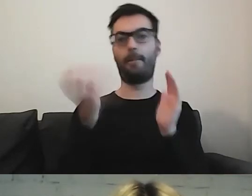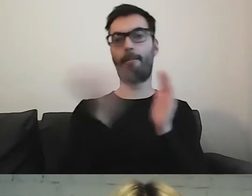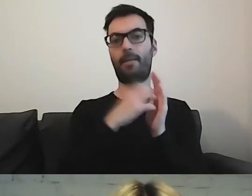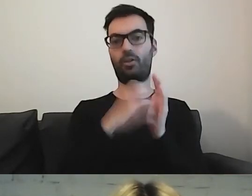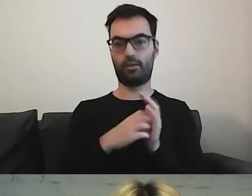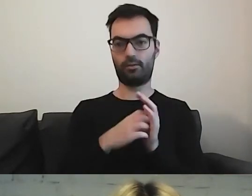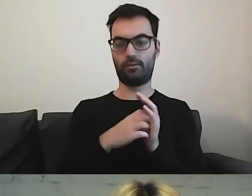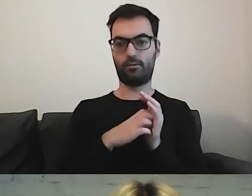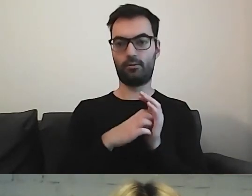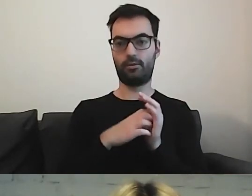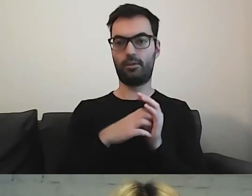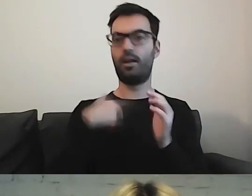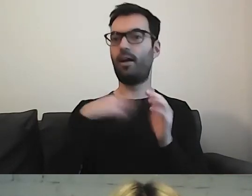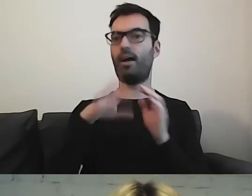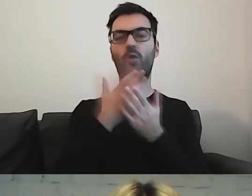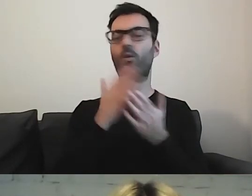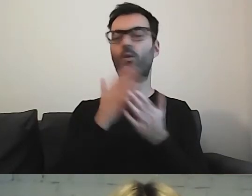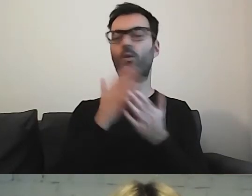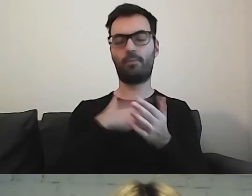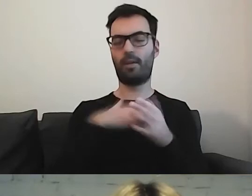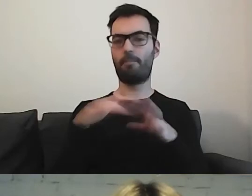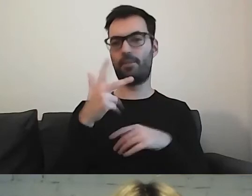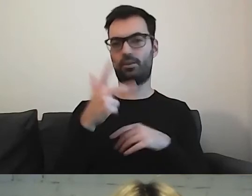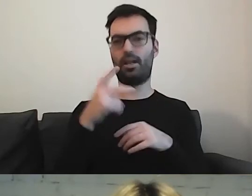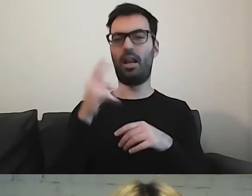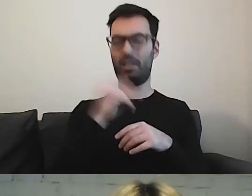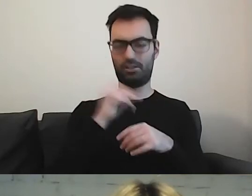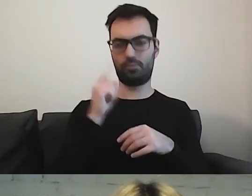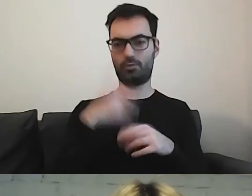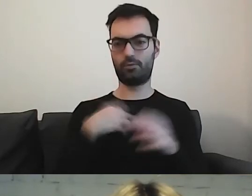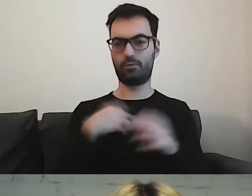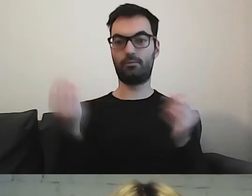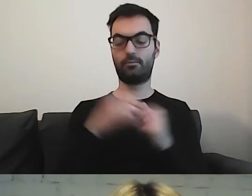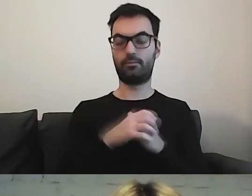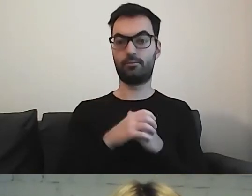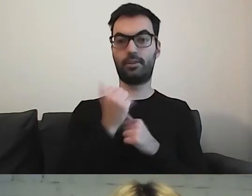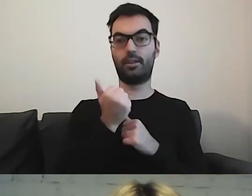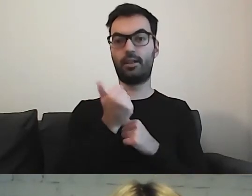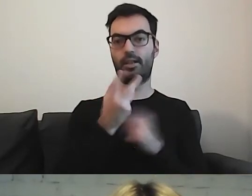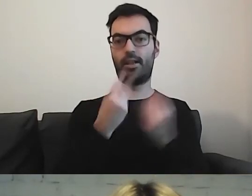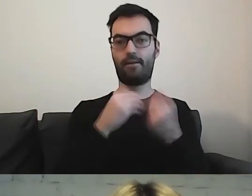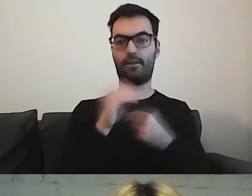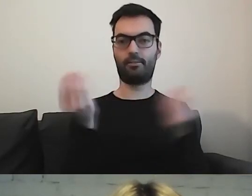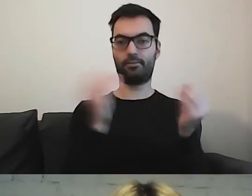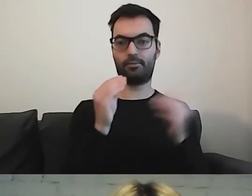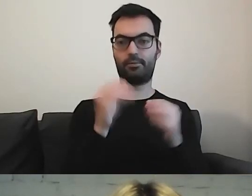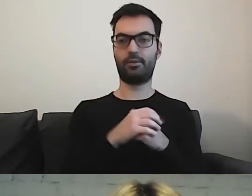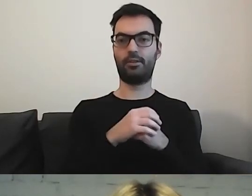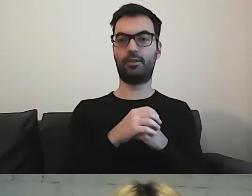Tu zmieściły się tylko trzy, ale jakbym dorzuciła z kilku kolejnych - które mają, bo oczywiście są ministerstwa,